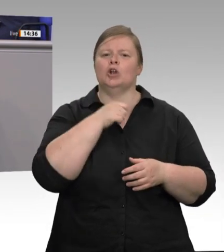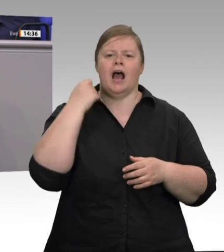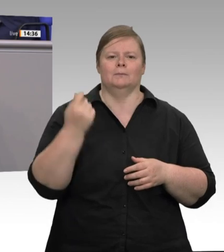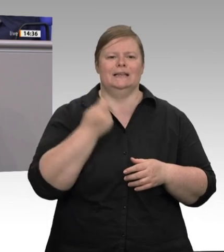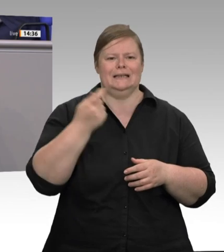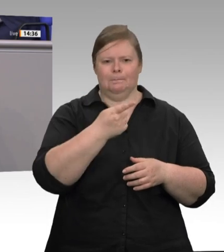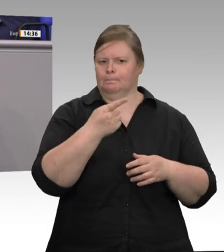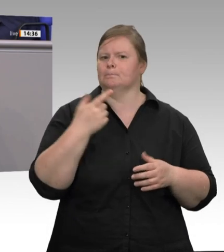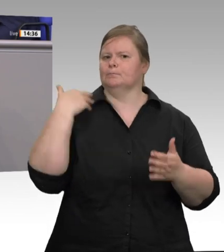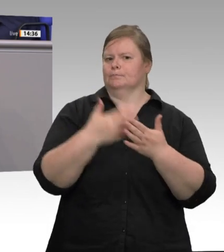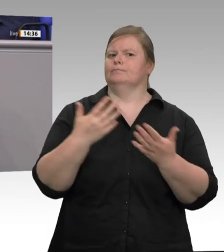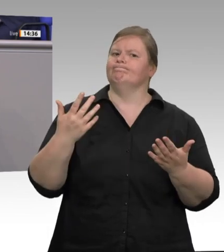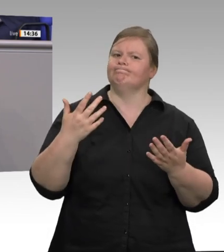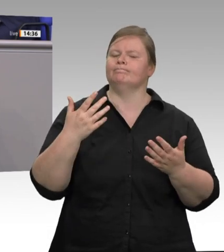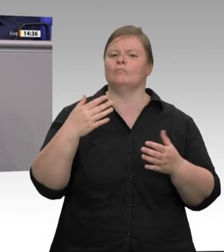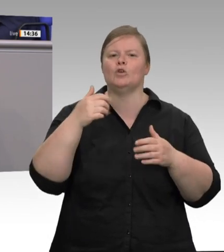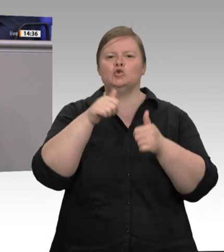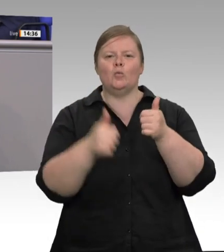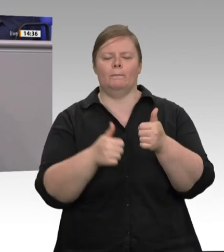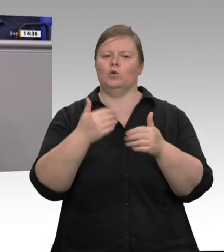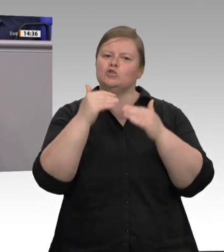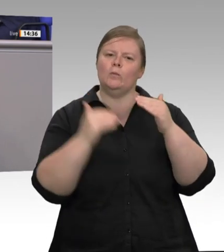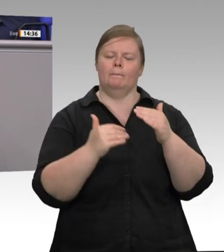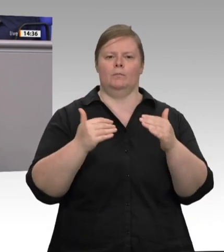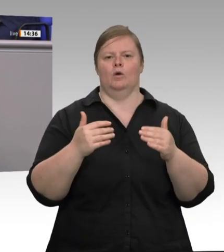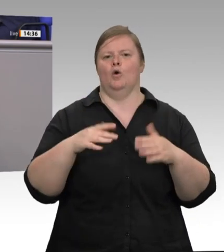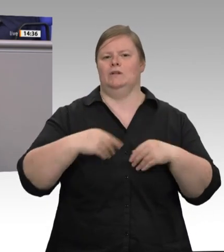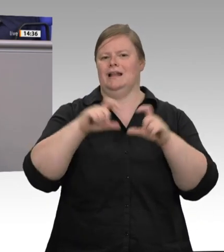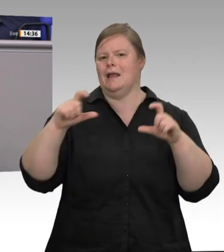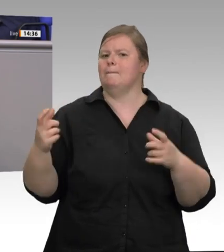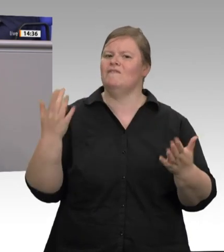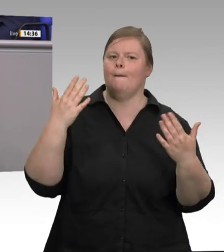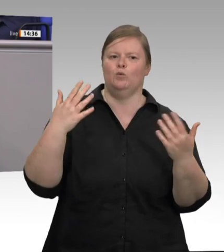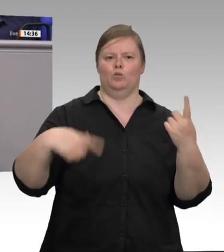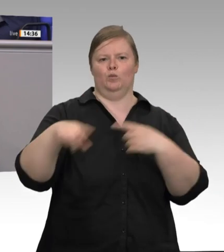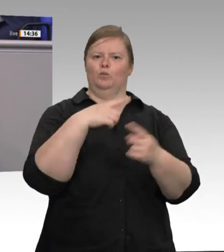Flucht aus dieser Verantwortung betreibt. Deshalb sind Werkverträge in dem